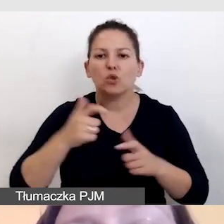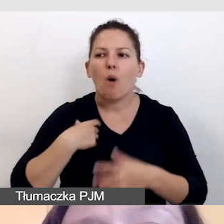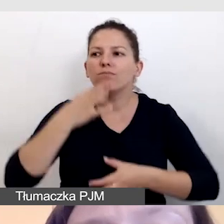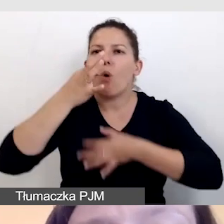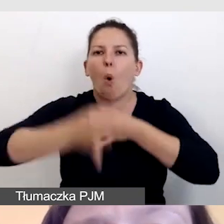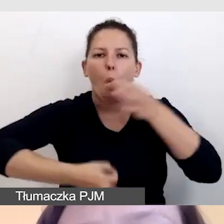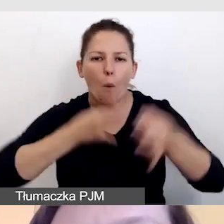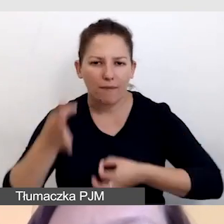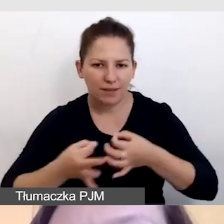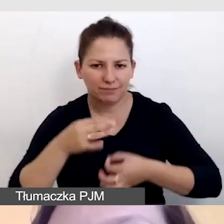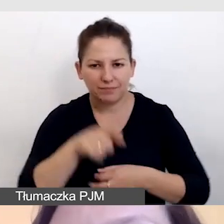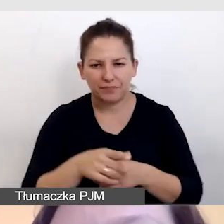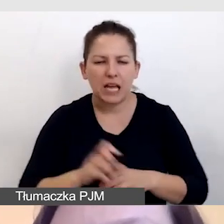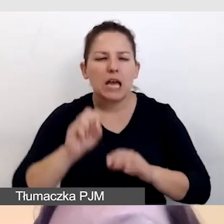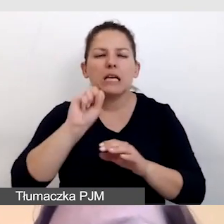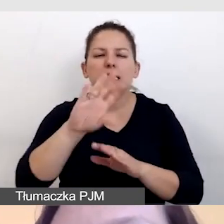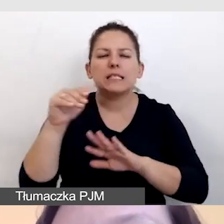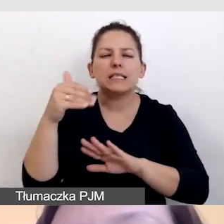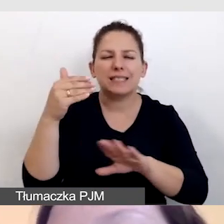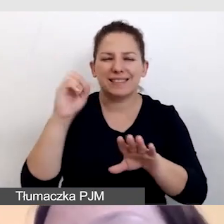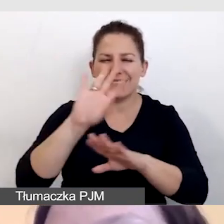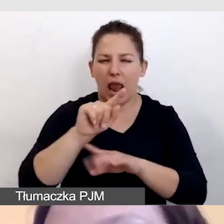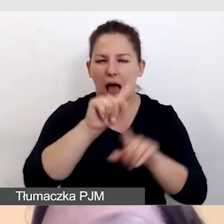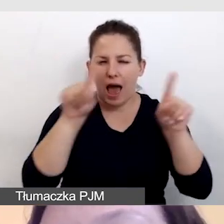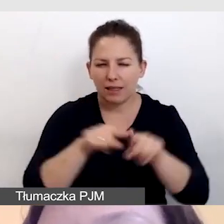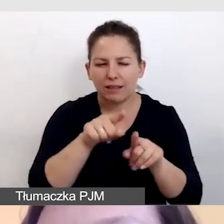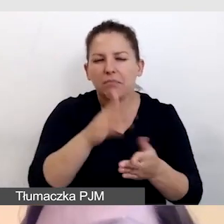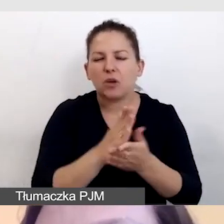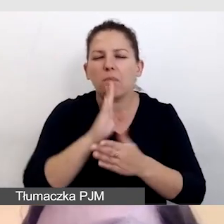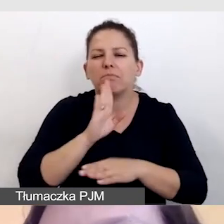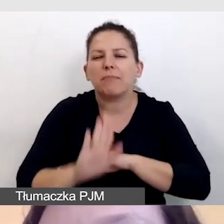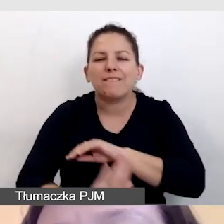a slajdy są tylko wsparciem dla lepszego zapamiętywania,